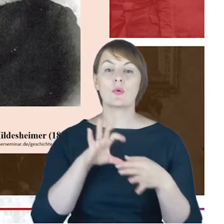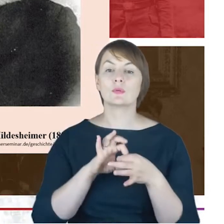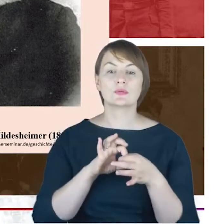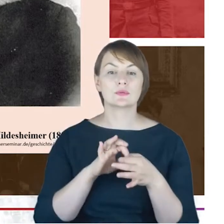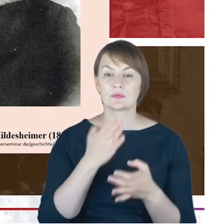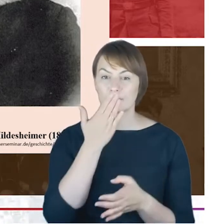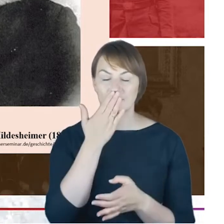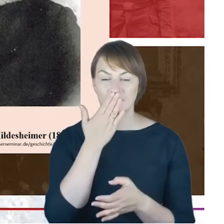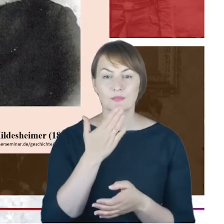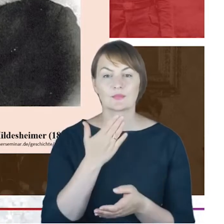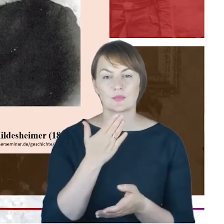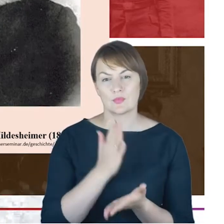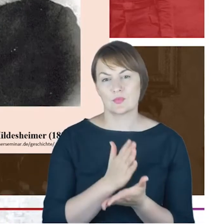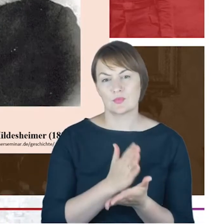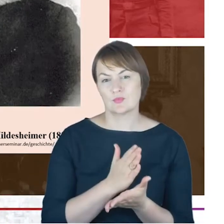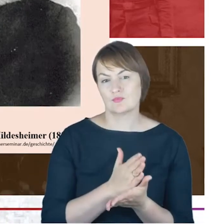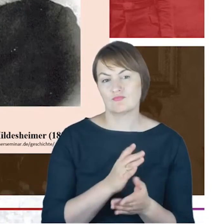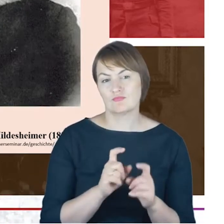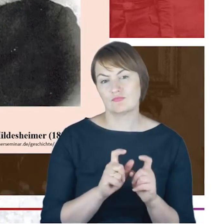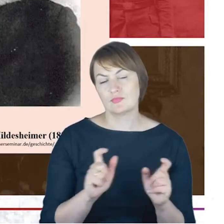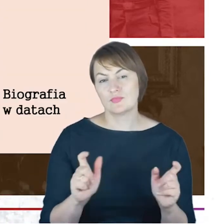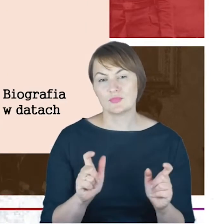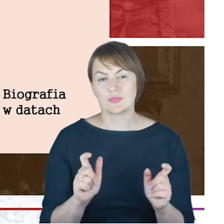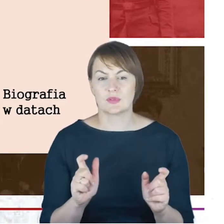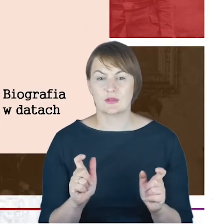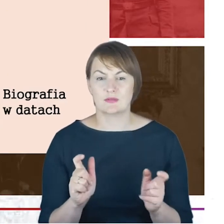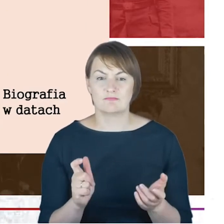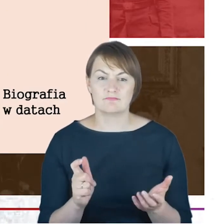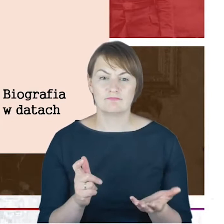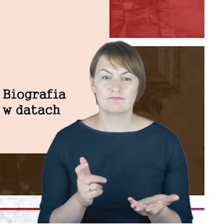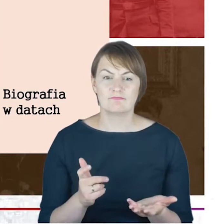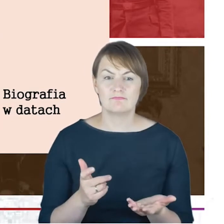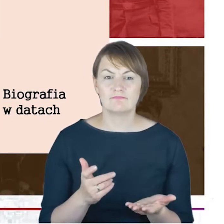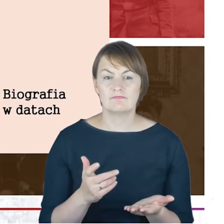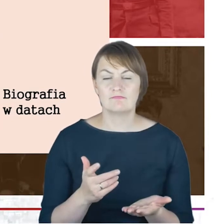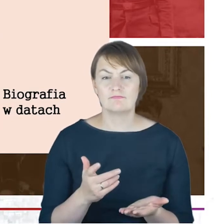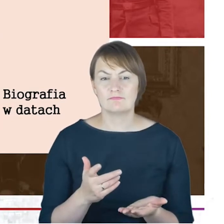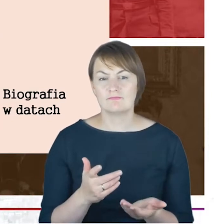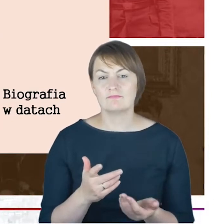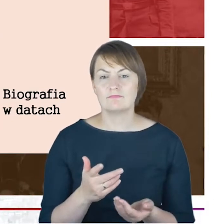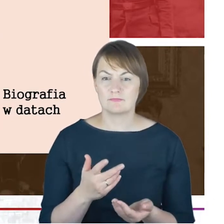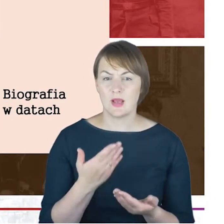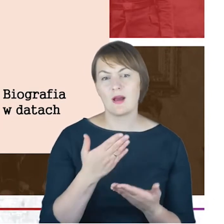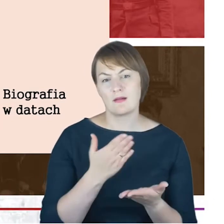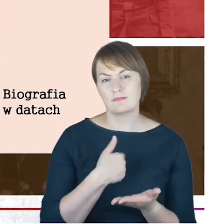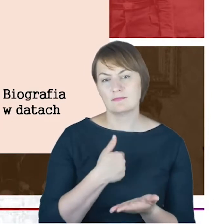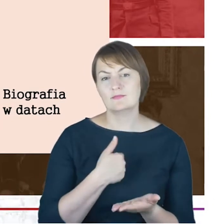na wcześniejszych etapach życia dr Jacoba Cohna, dlatego pozwolę sobie tutaj Państwu w ogromnym skrócie